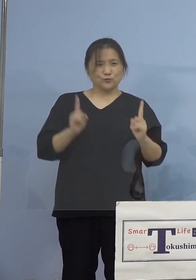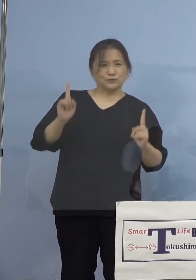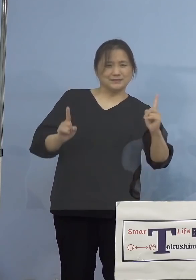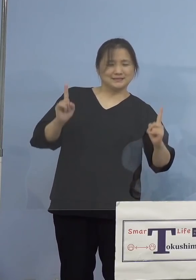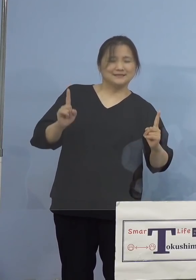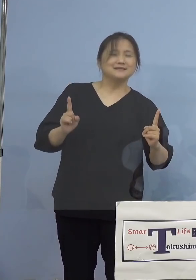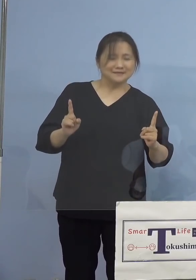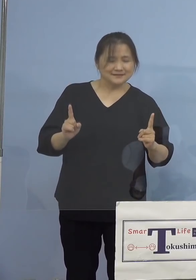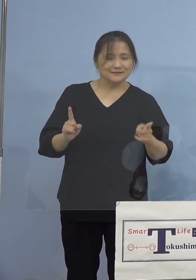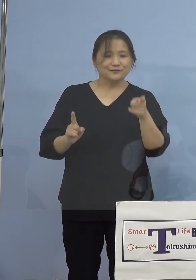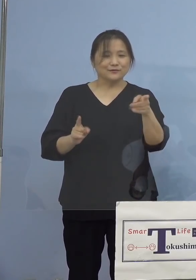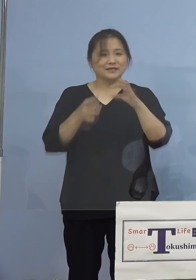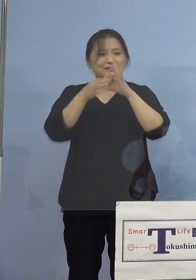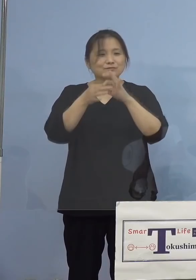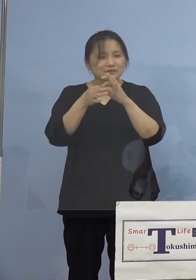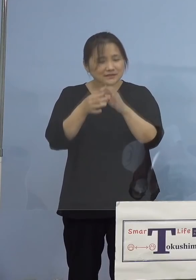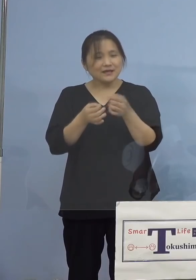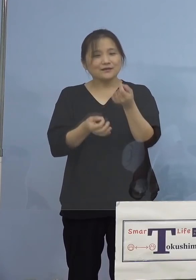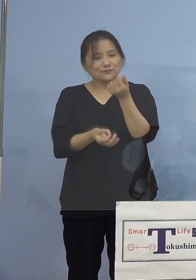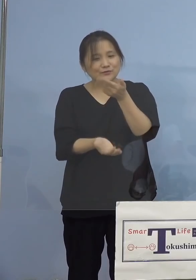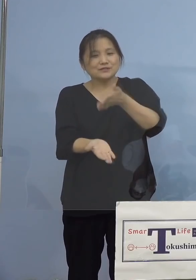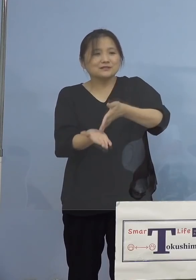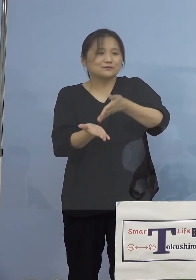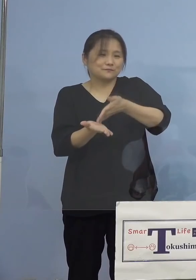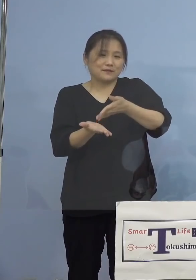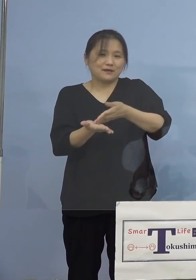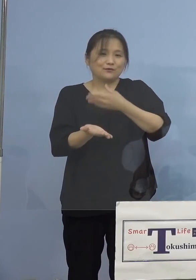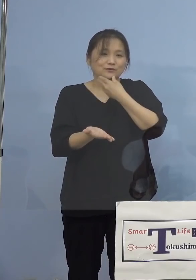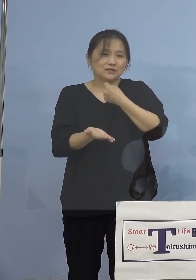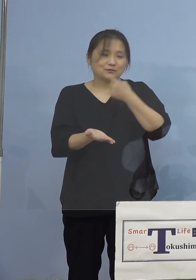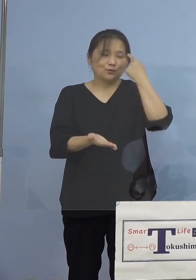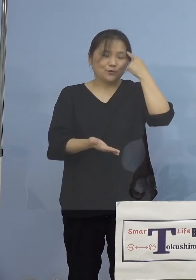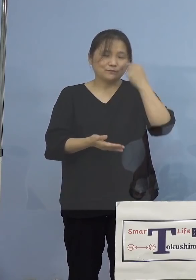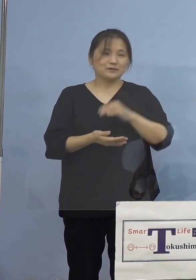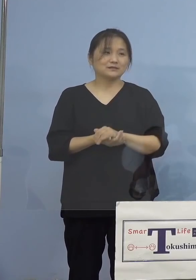この点についても少し 申し上げたいと思います